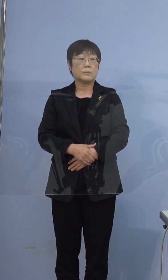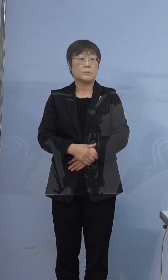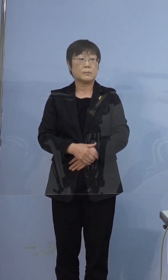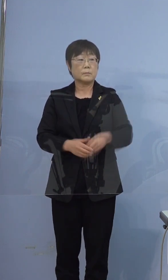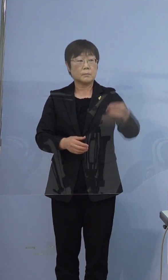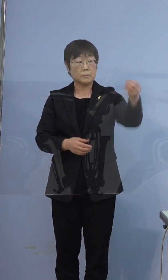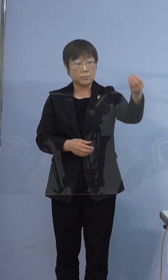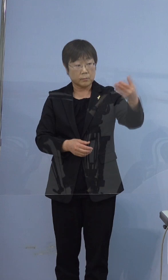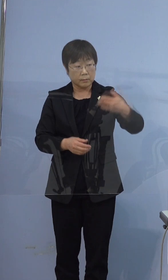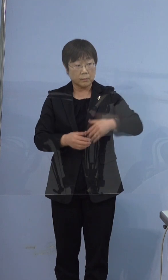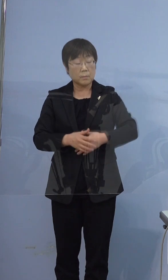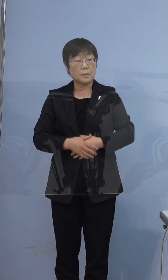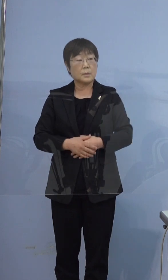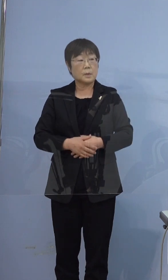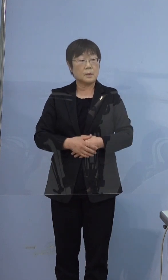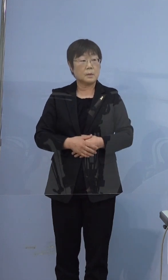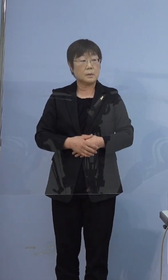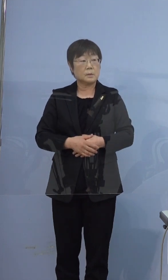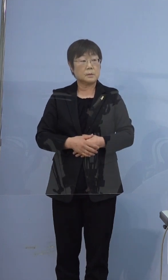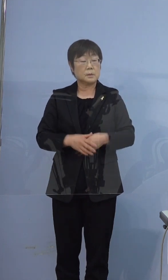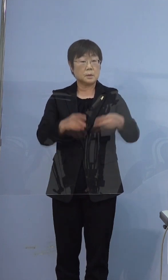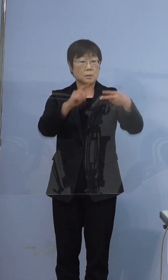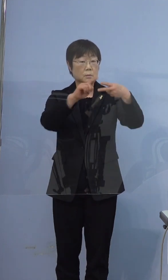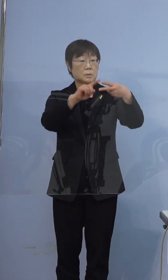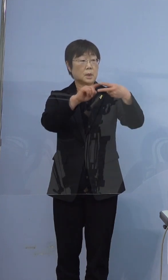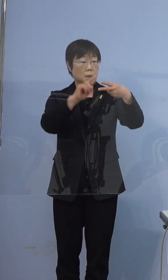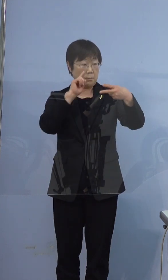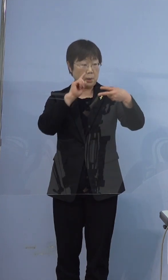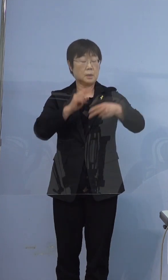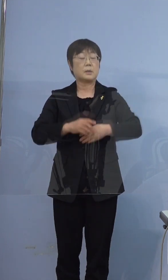396例目の方なんですけども